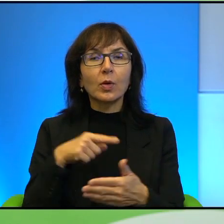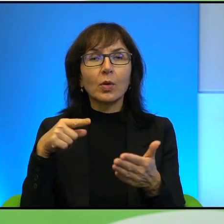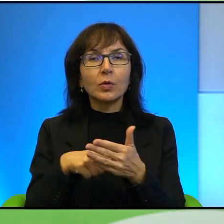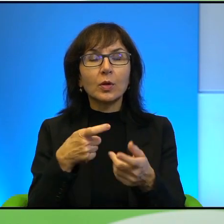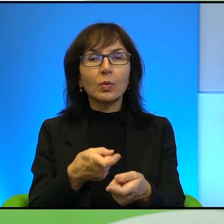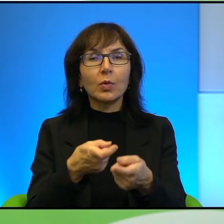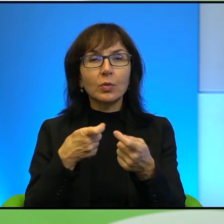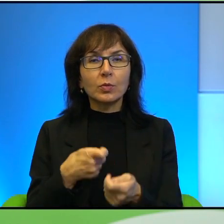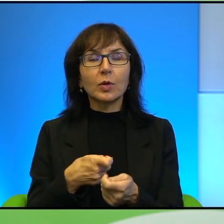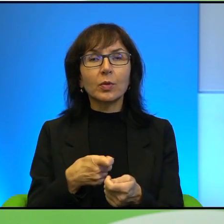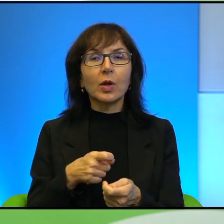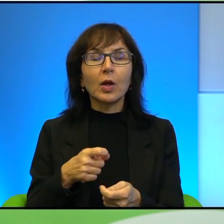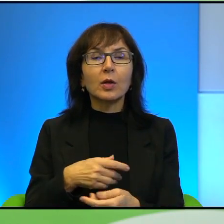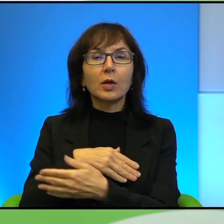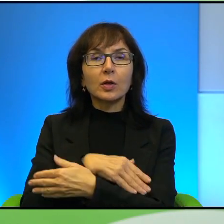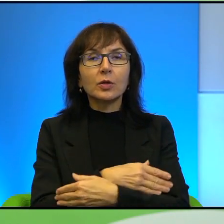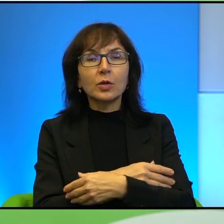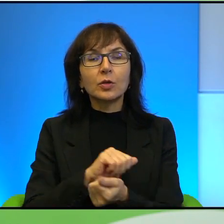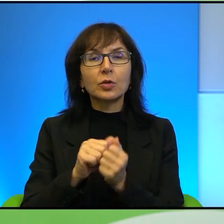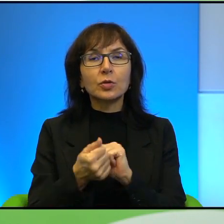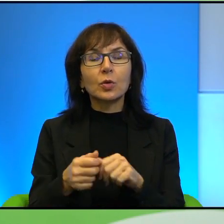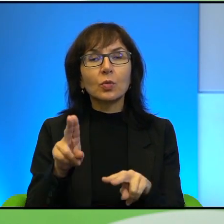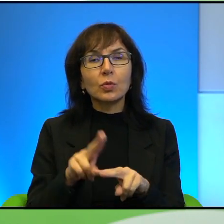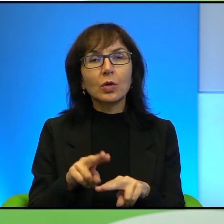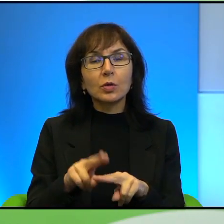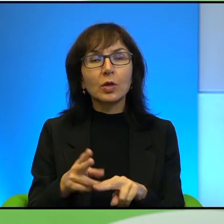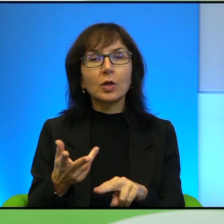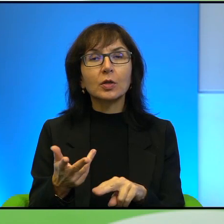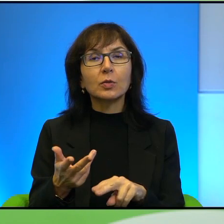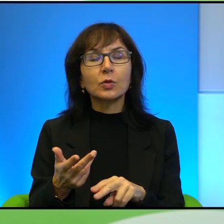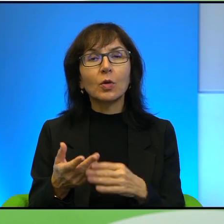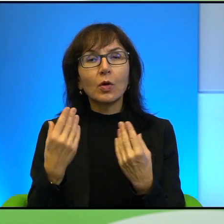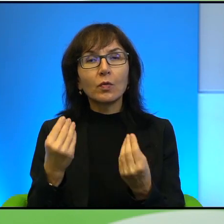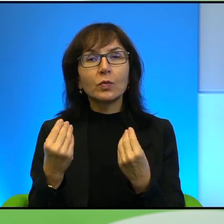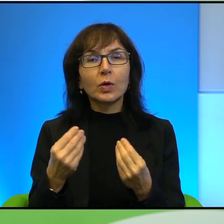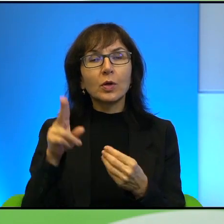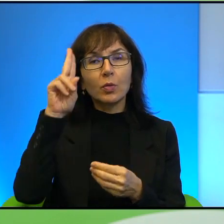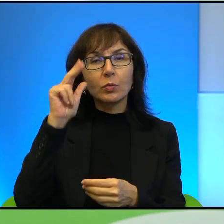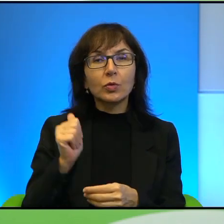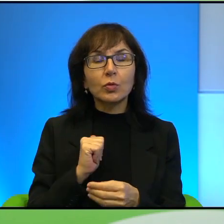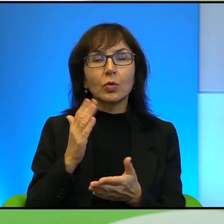Generalnie te dzieci są zawsze jakimś takim narzędziem, one są oczywiście świetnymi żołnierzami, tak, co już wiemy z innych części świata.